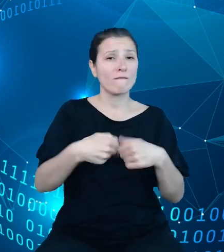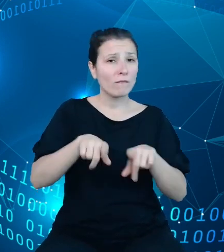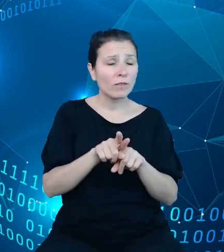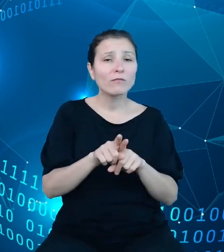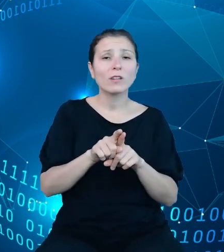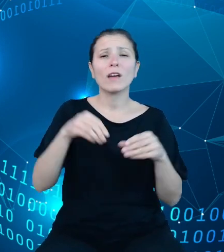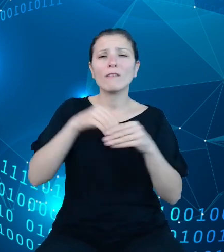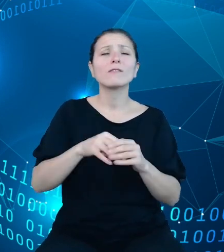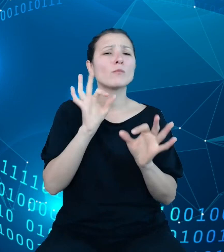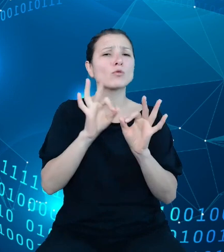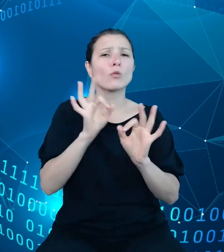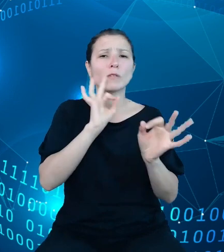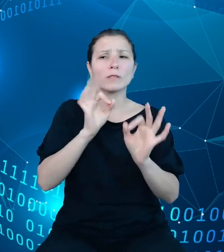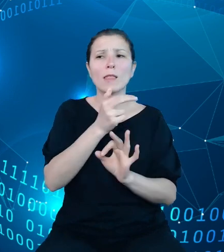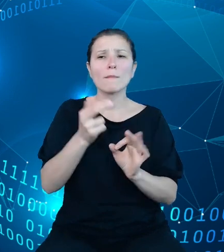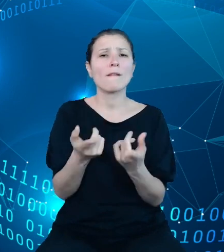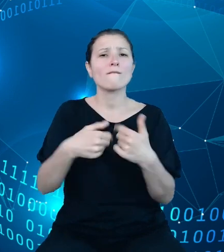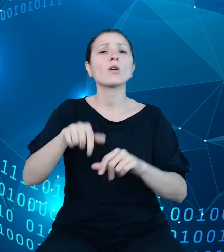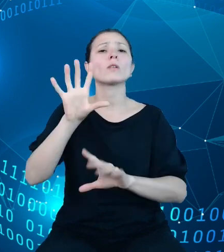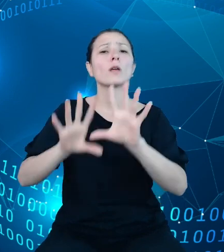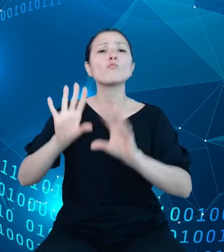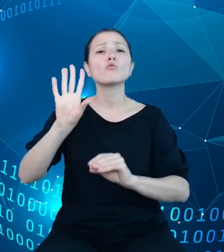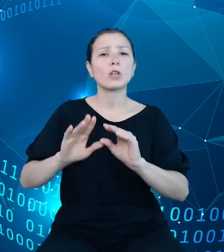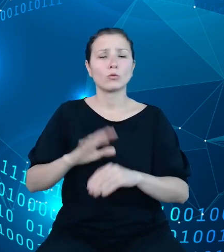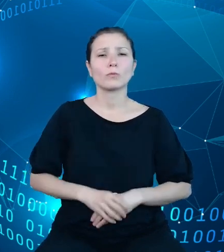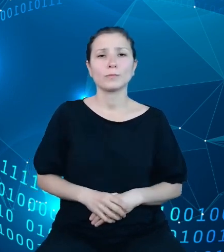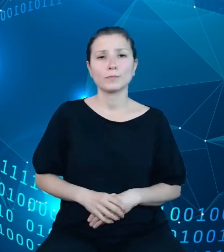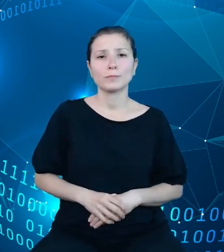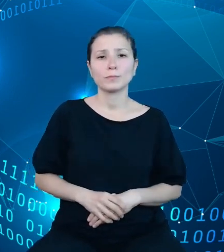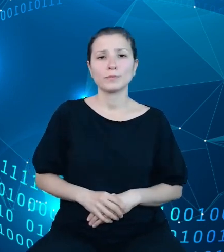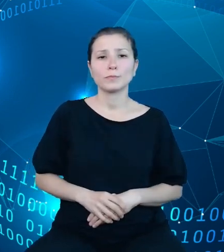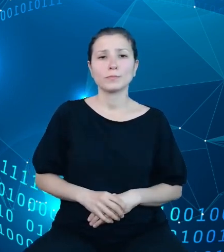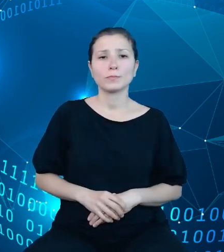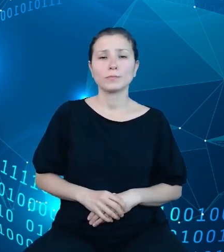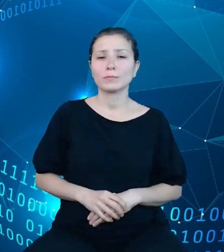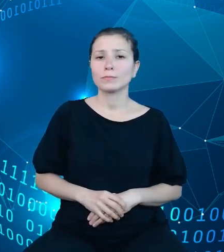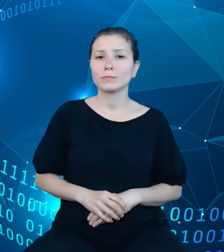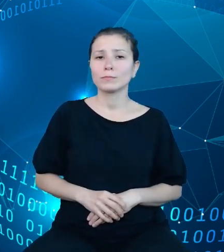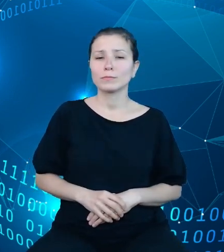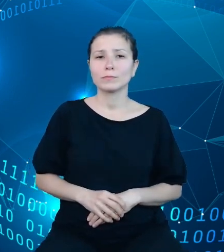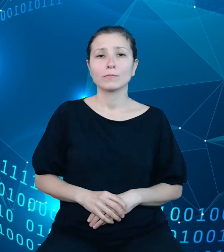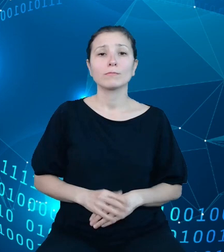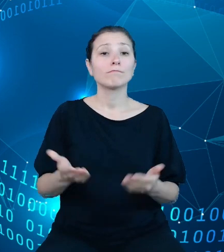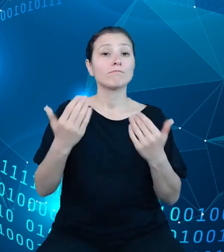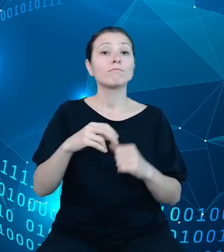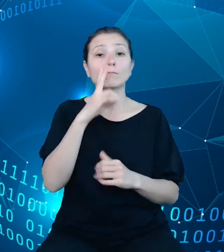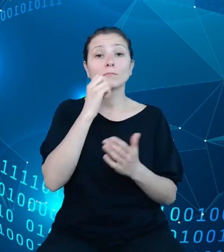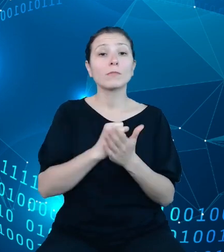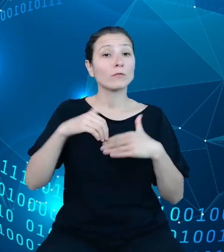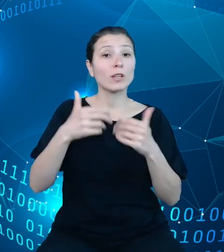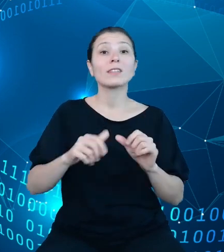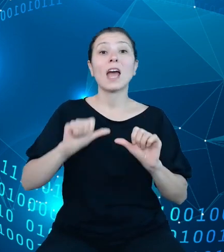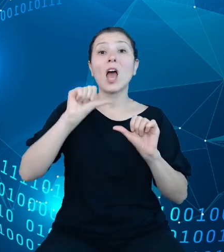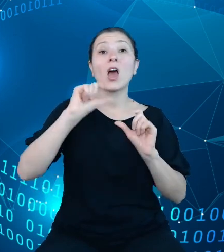temat wykonania budżetu, sprawozdania roczne z wykonania budżetu państwa